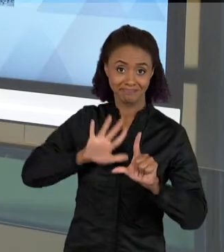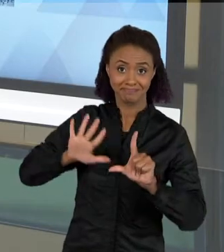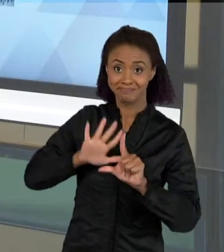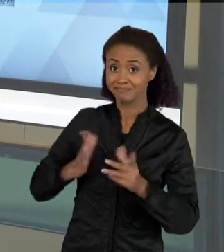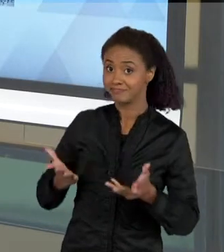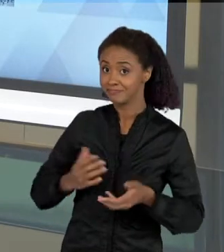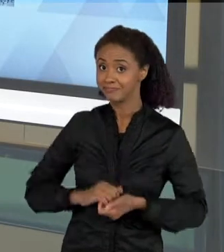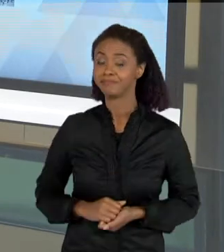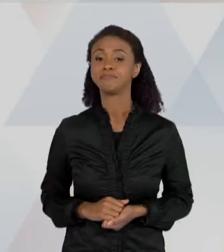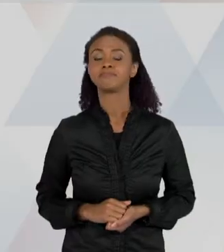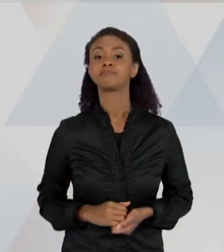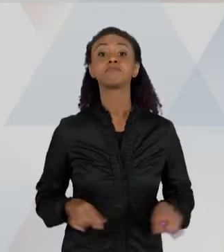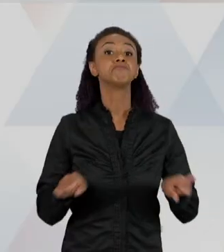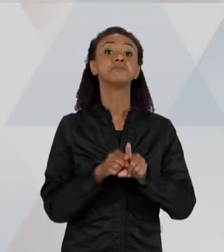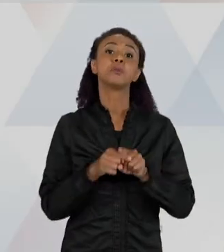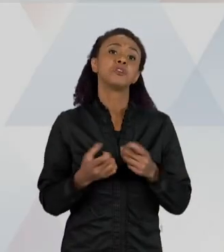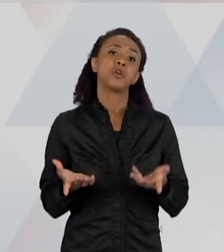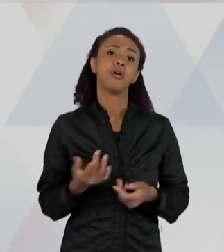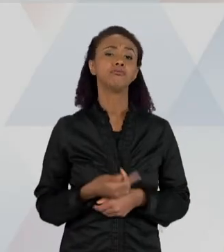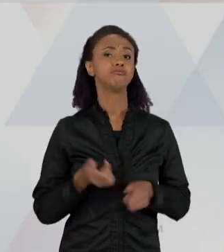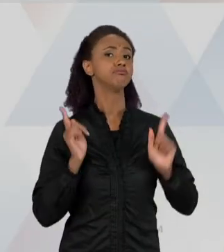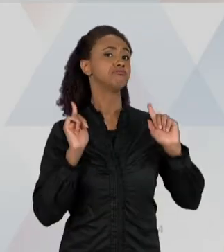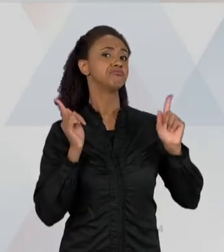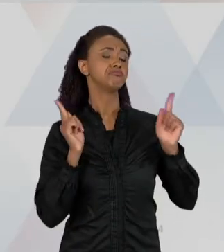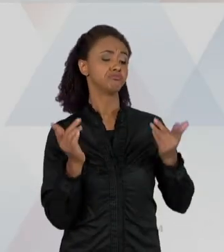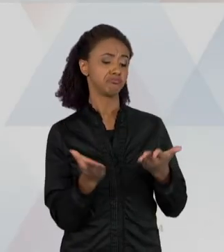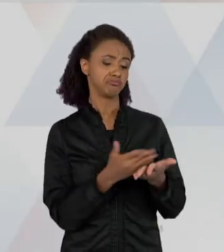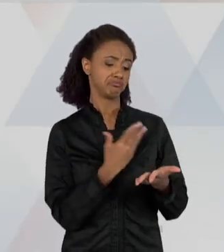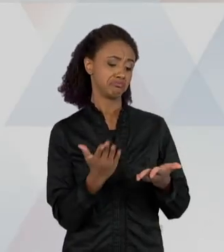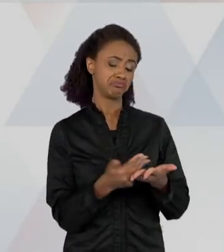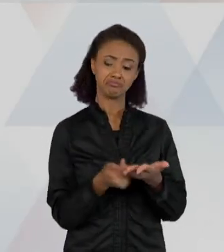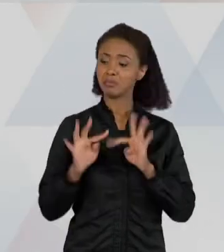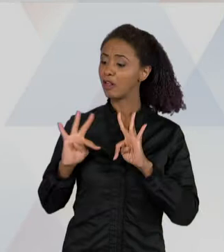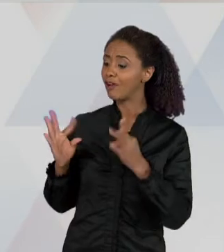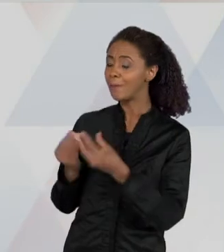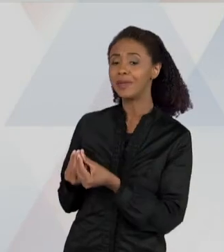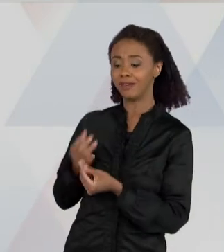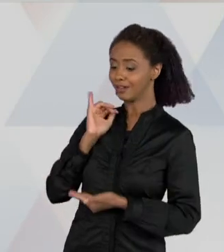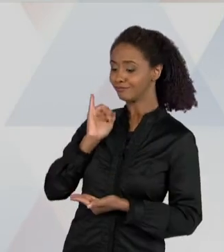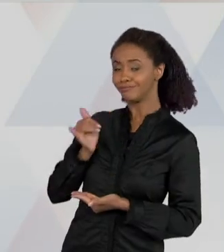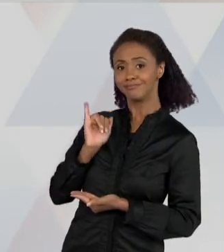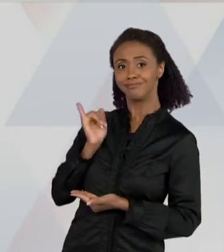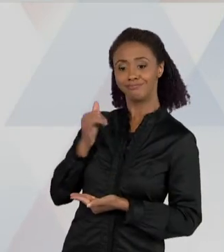POR DIVERSÃO: ENTÃO LEIO EM FAMÍLIA, LEIO PARA MEUS FILHOS, COMO UMA FORMA DE